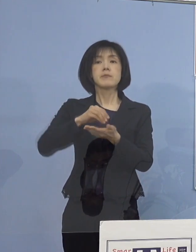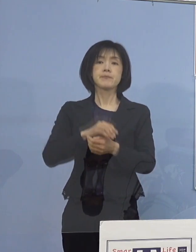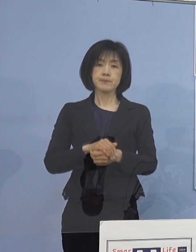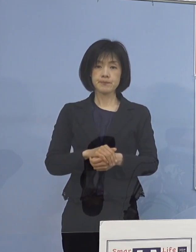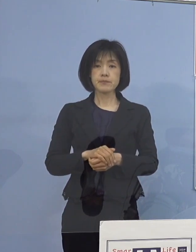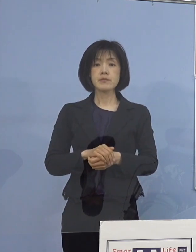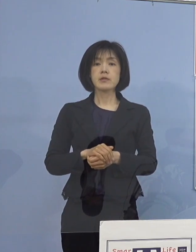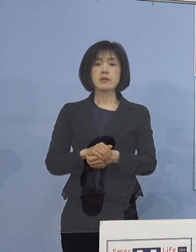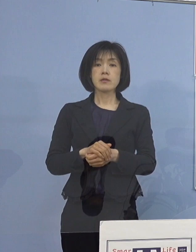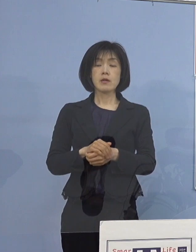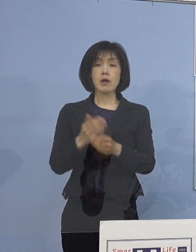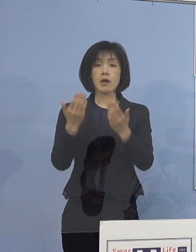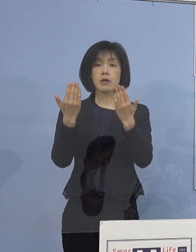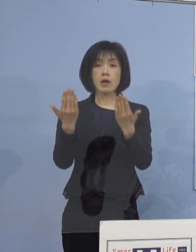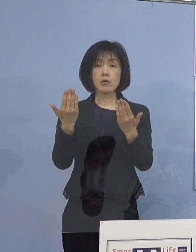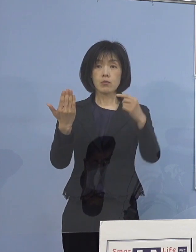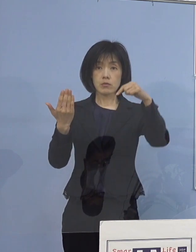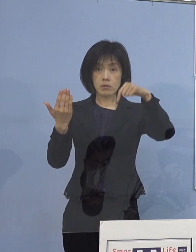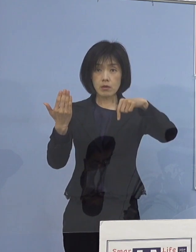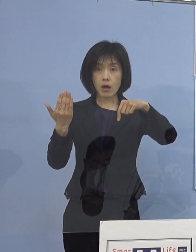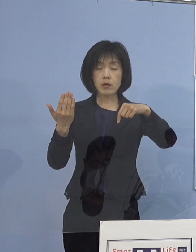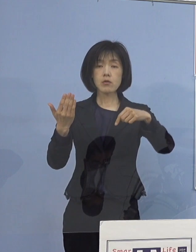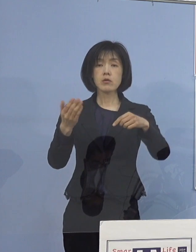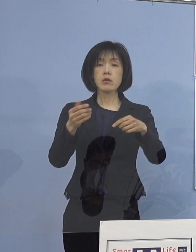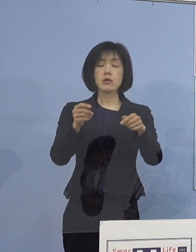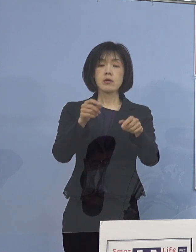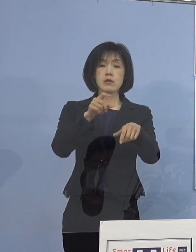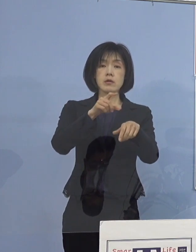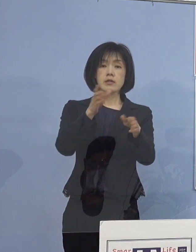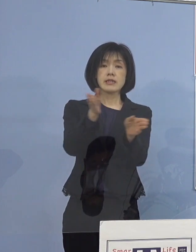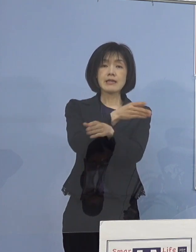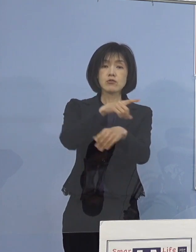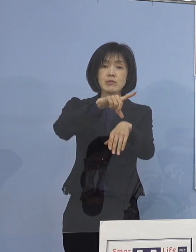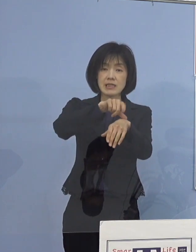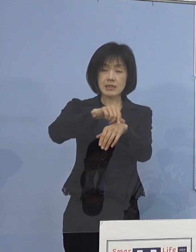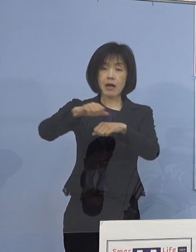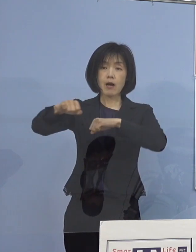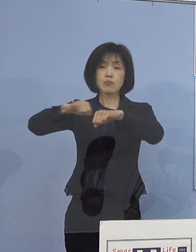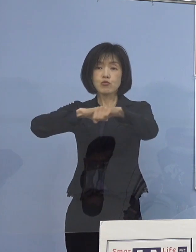各学校における 休み時間や部活動の前後など